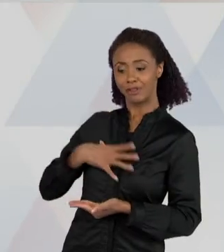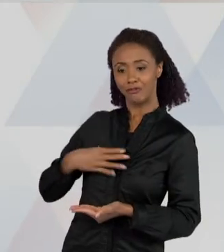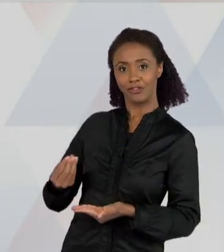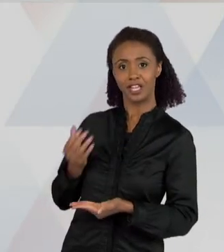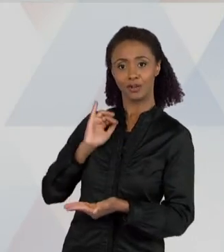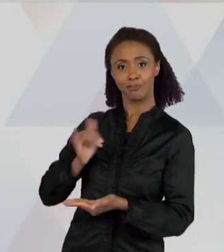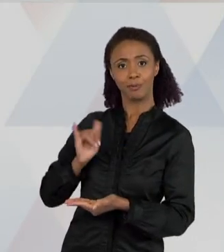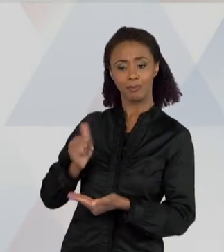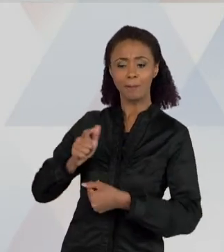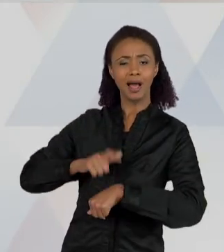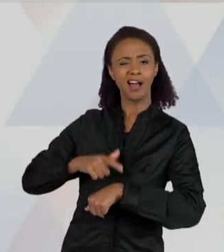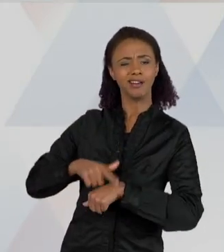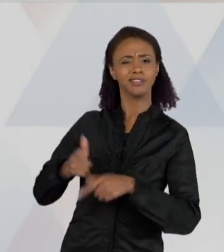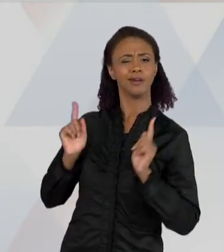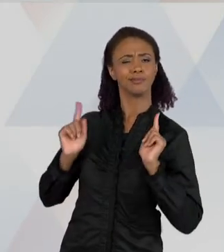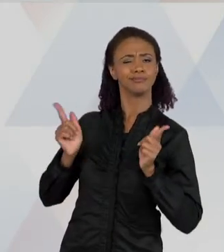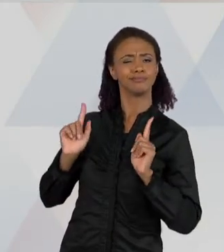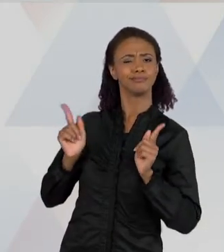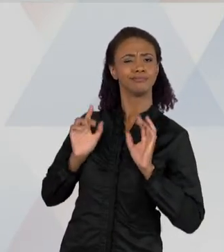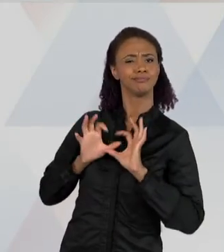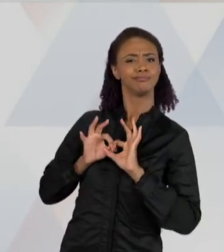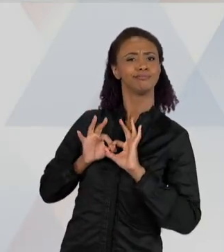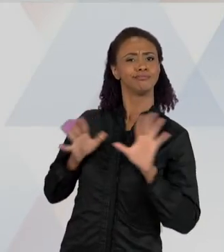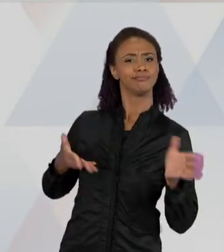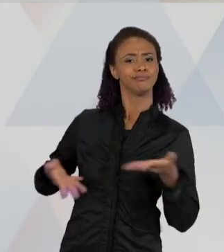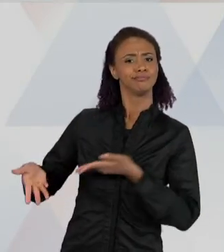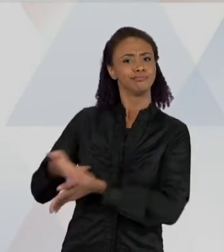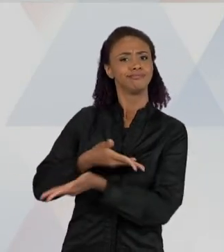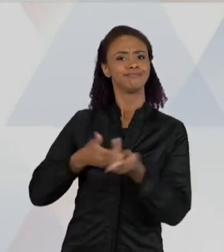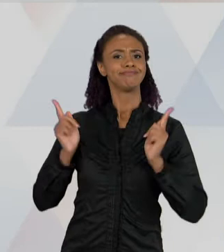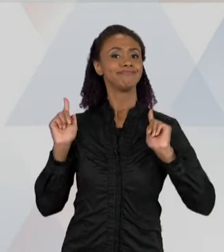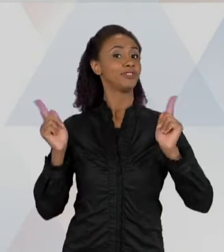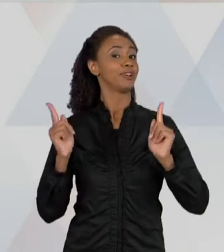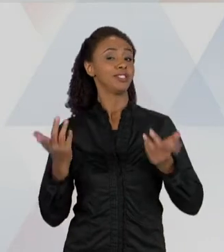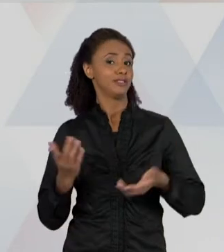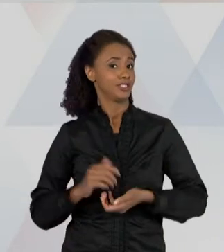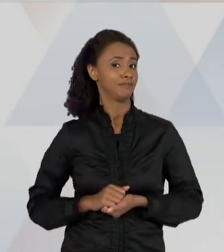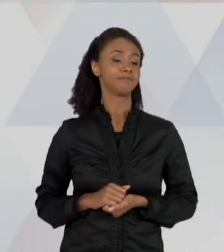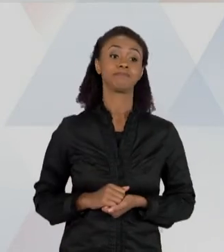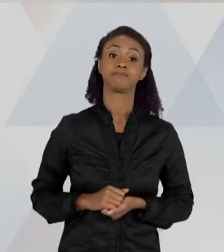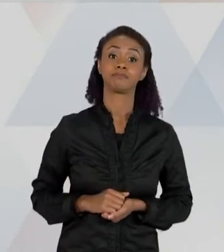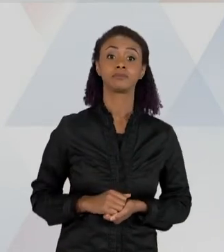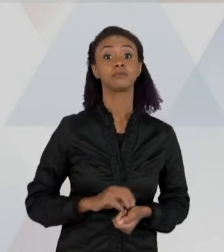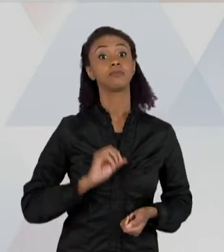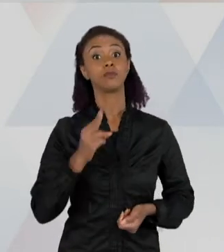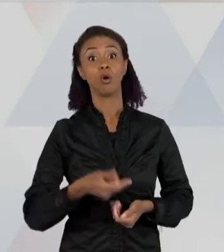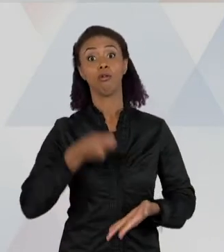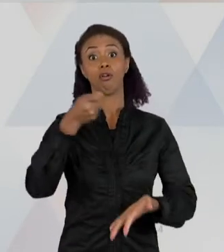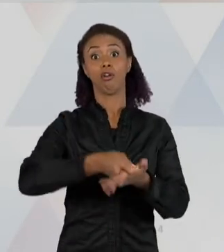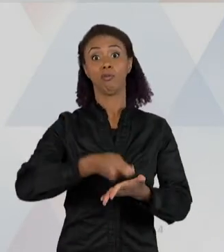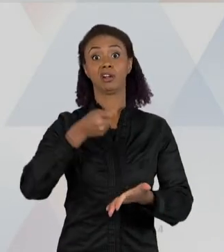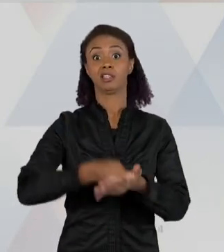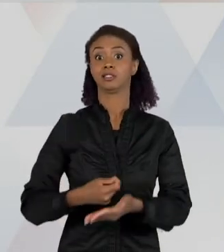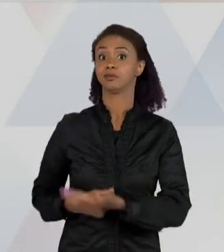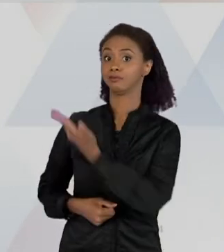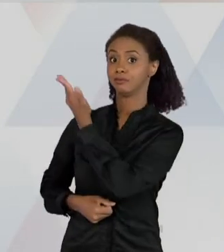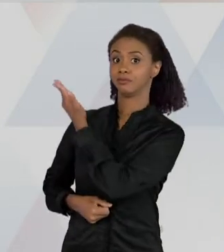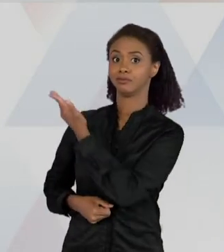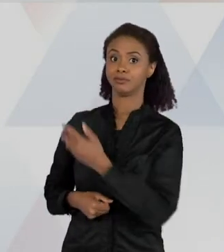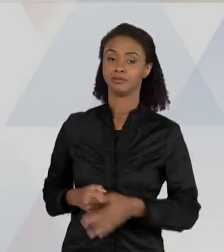PASSAR MEU TEMPO, COMO UMA FORMA DE ME DIVERTIR; EU LEIO POR OBRIGAÇÃO: ENTÃO EU LEIO UMA BULA DE REMÉDIO, PORQUE SE EU